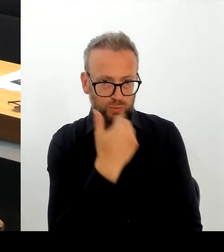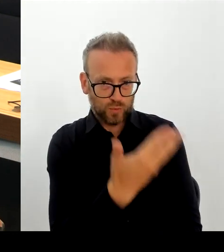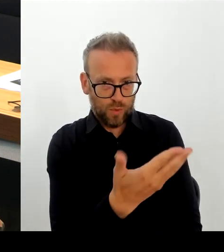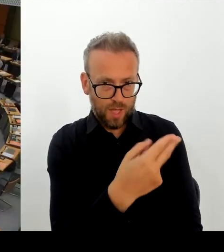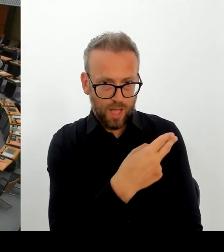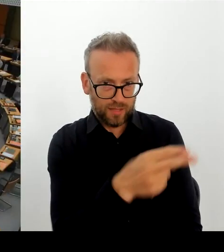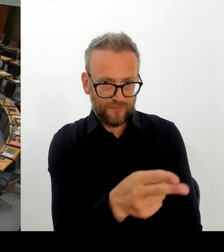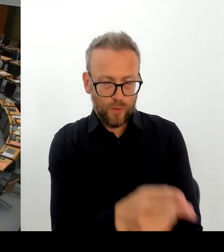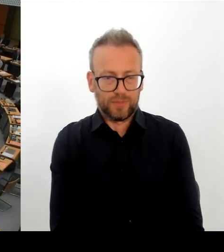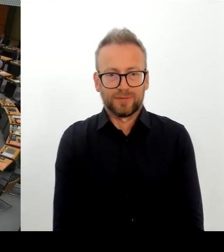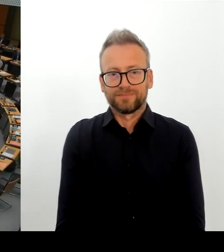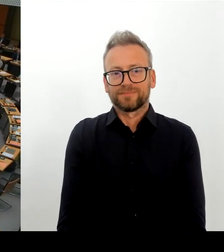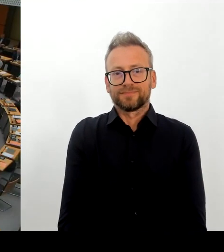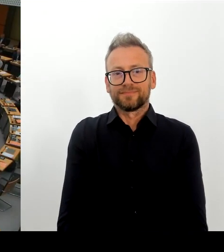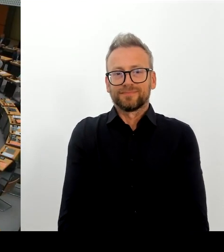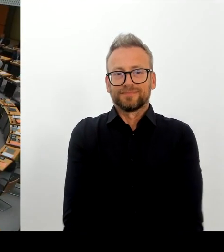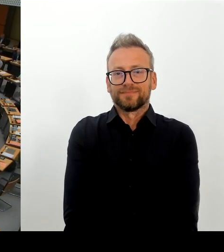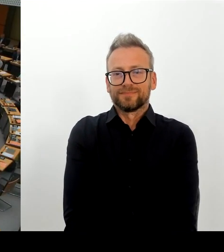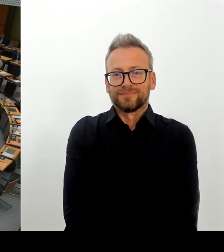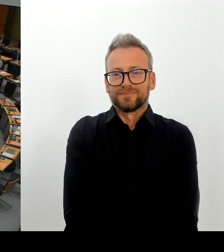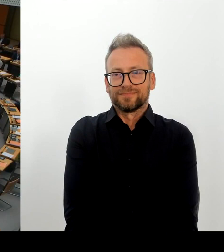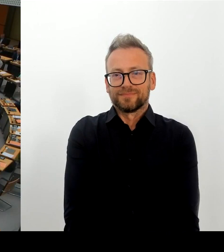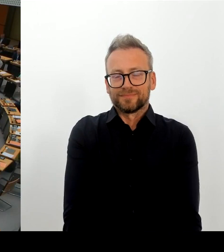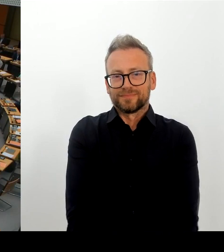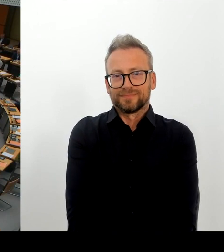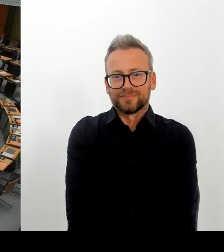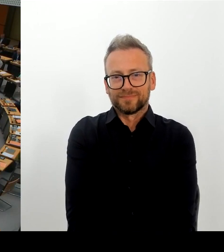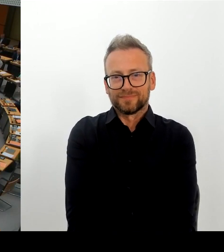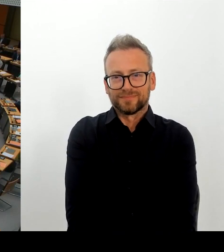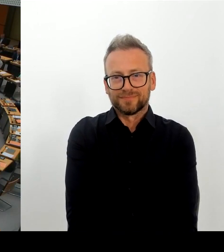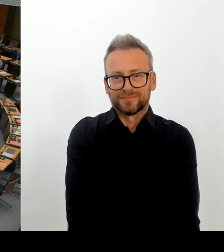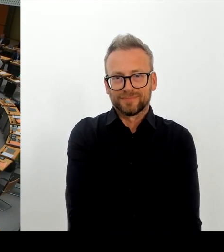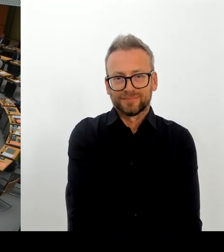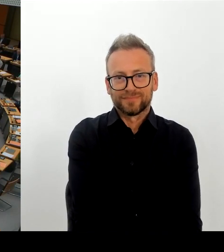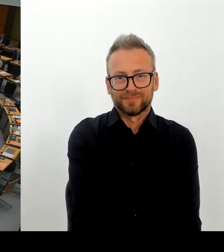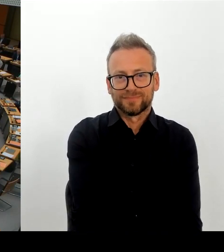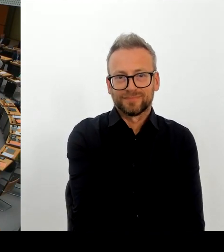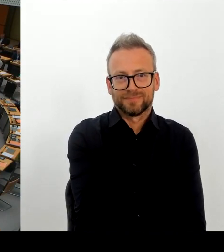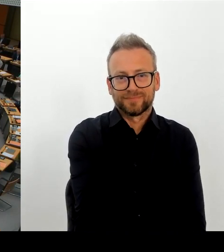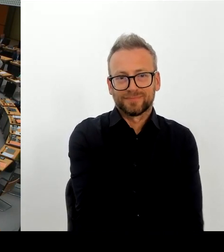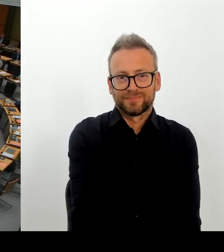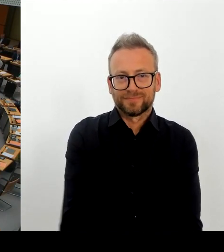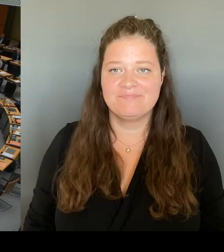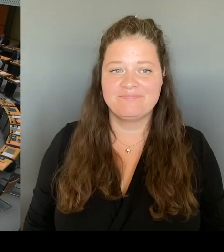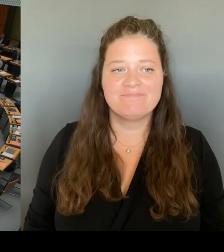Herzlichen Dank, Frau Senatorin. Die nächste Frage geht an den Kollegen